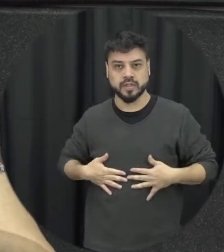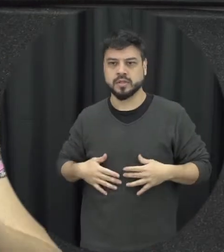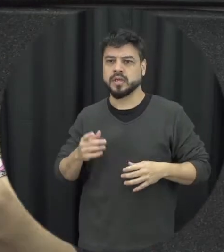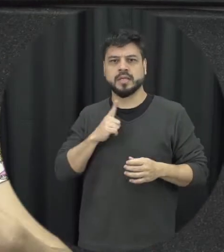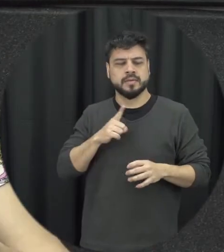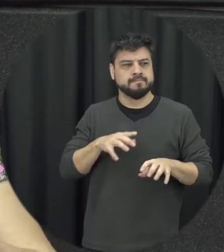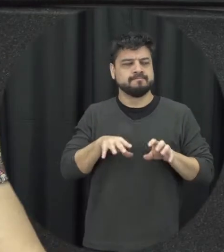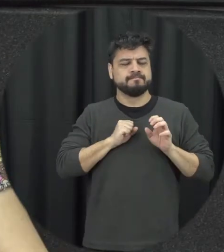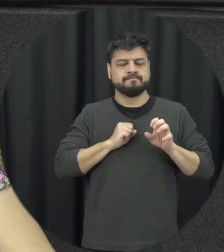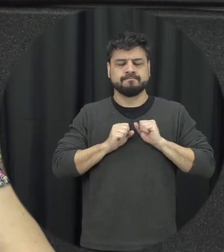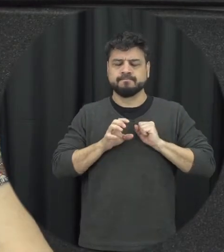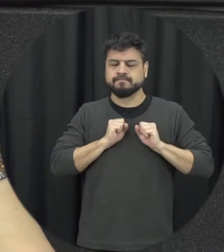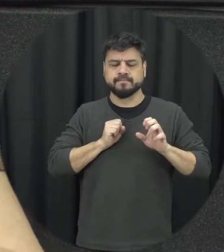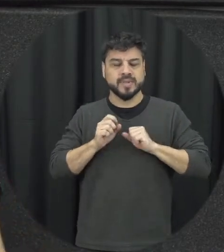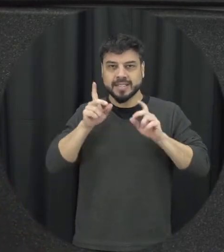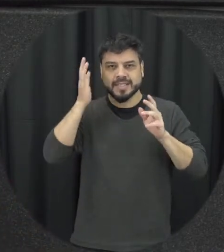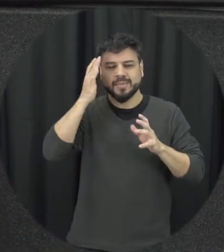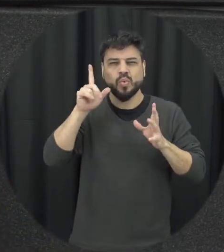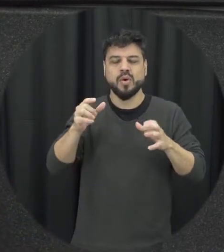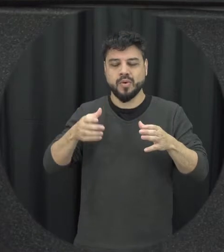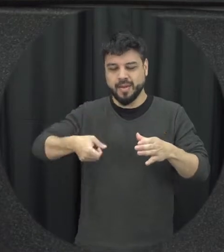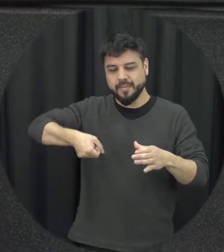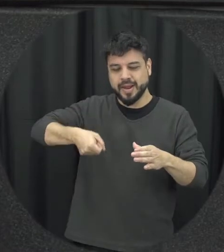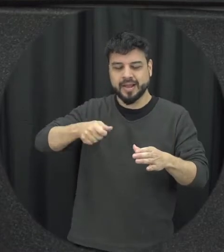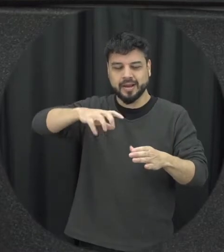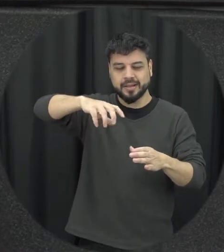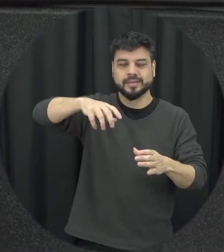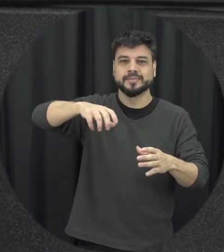guardando aqui não sabe a panela de pressão e aí chega aquele momento tem aquela explosão aquele